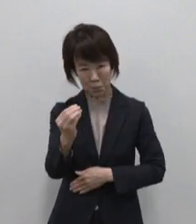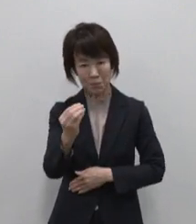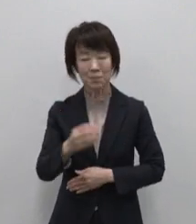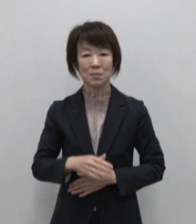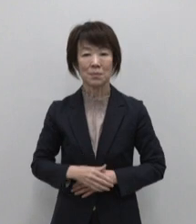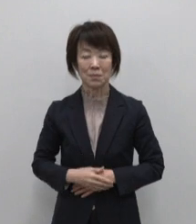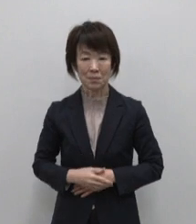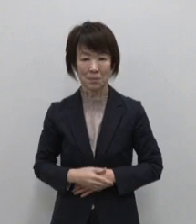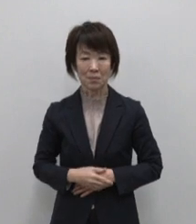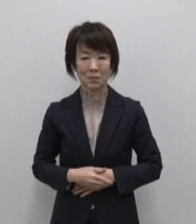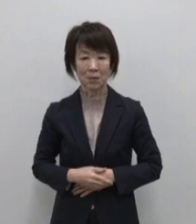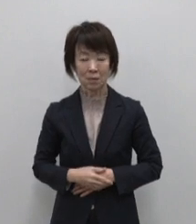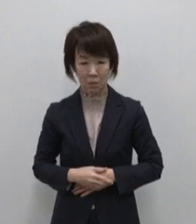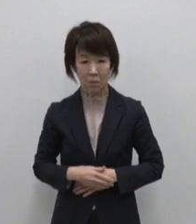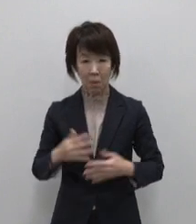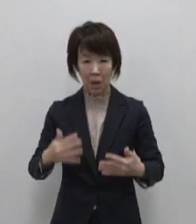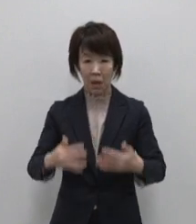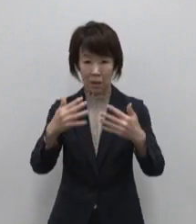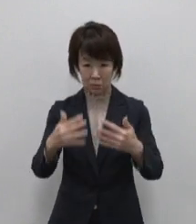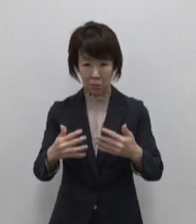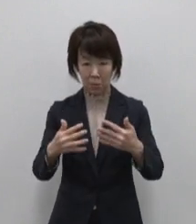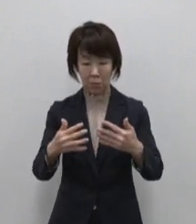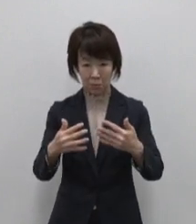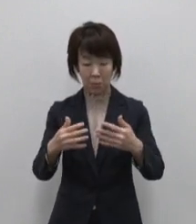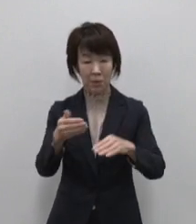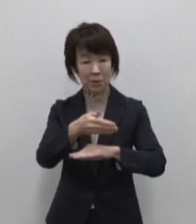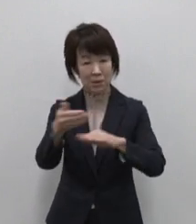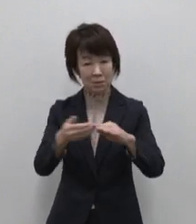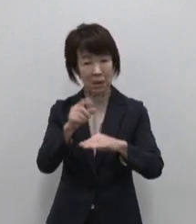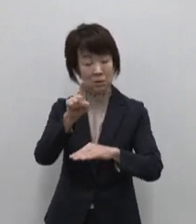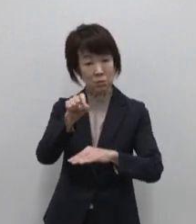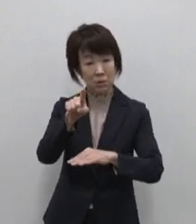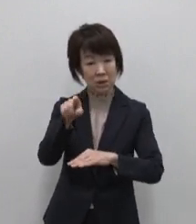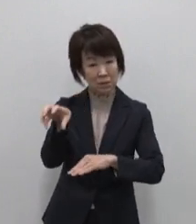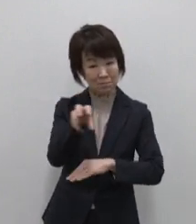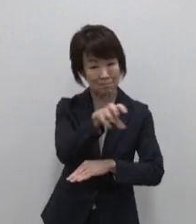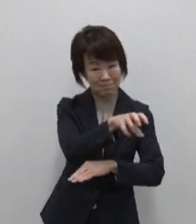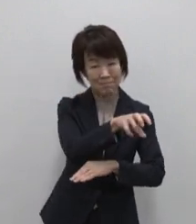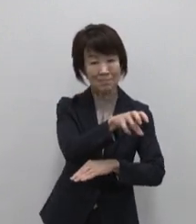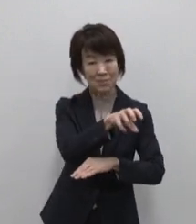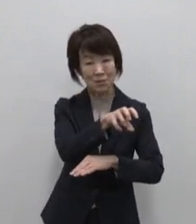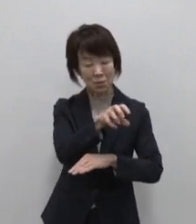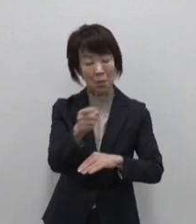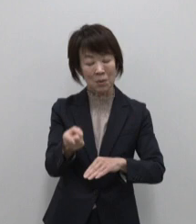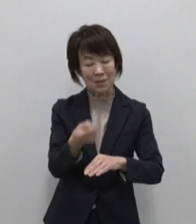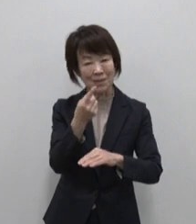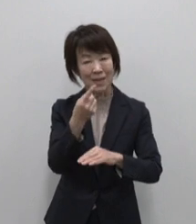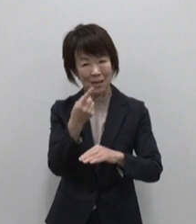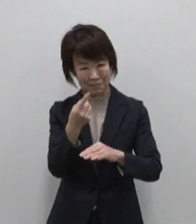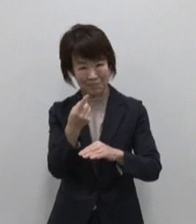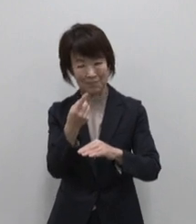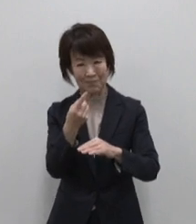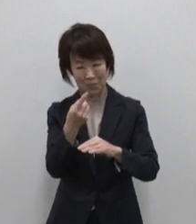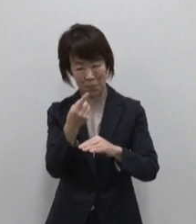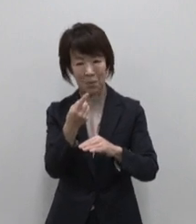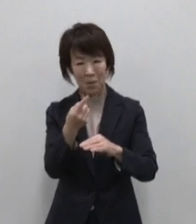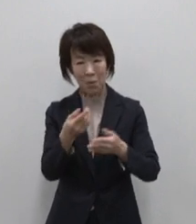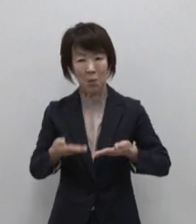まずはこちらの映像で11島が持つ 自然豊かな宝物をギュッと凝縮 してお届けします